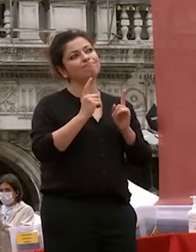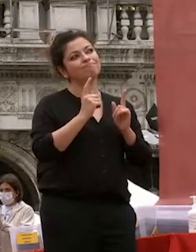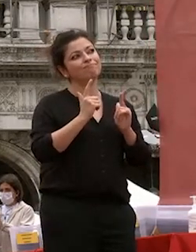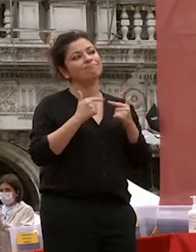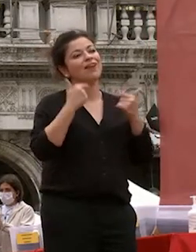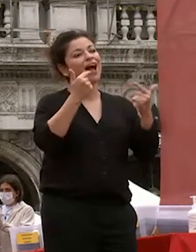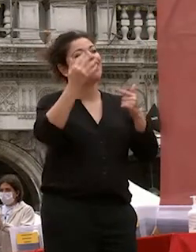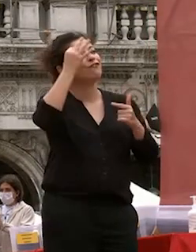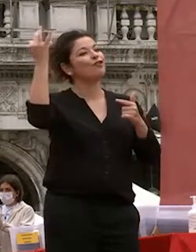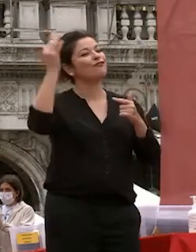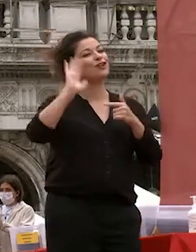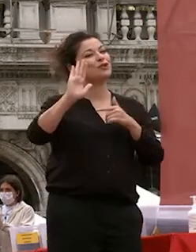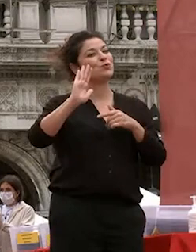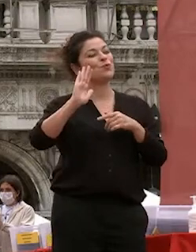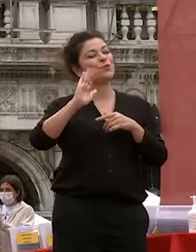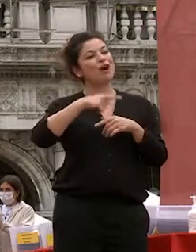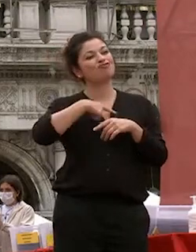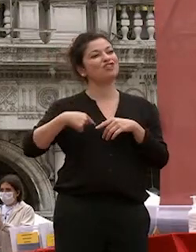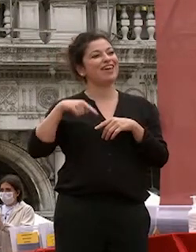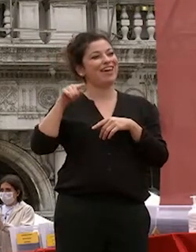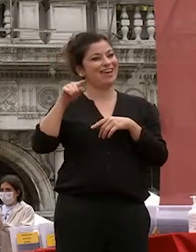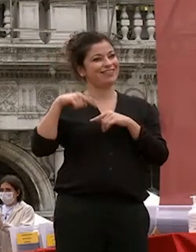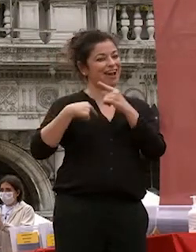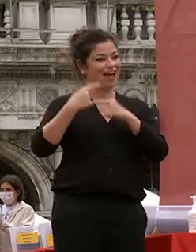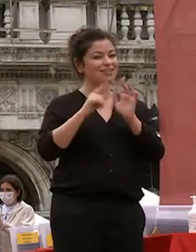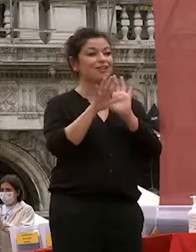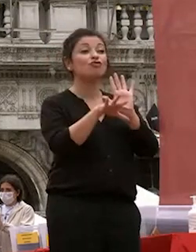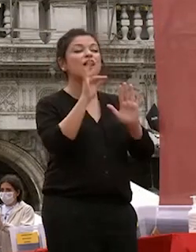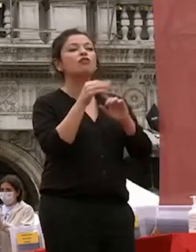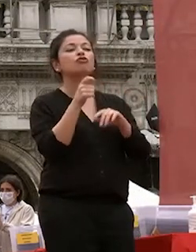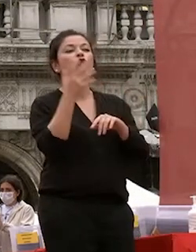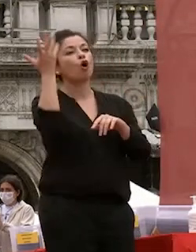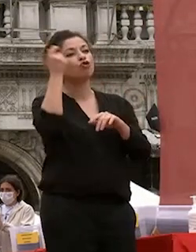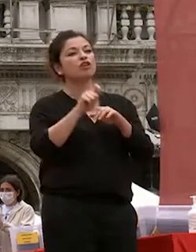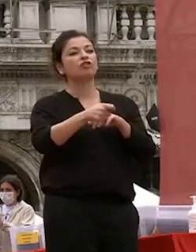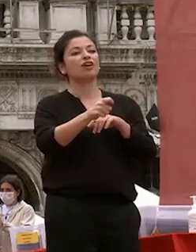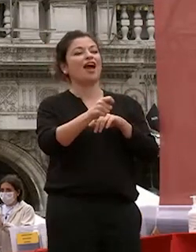cinese classica ad esempio ho scelto un concetto chiave che può essere un